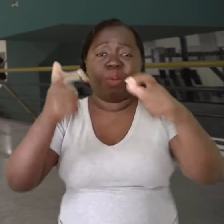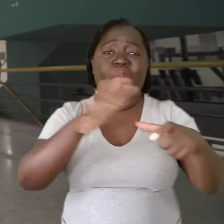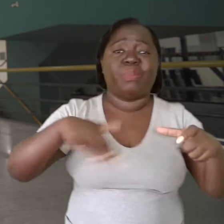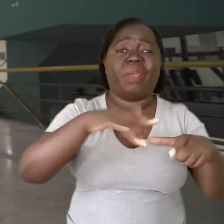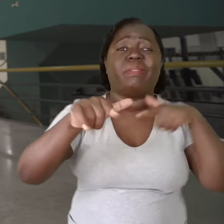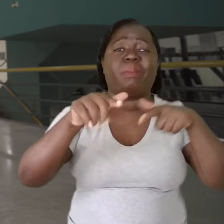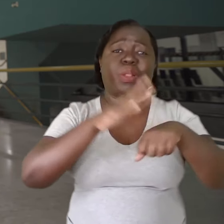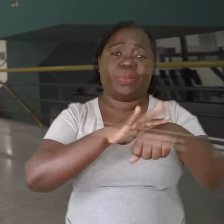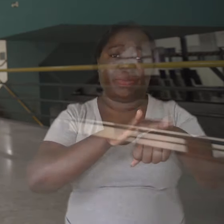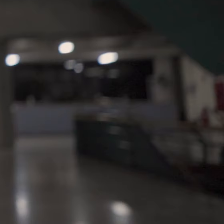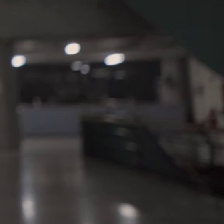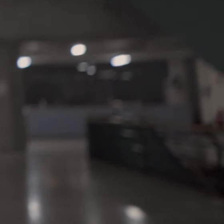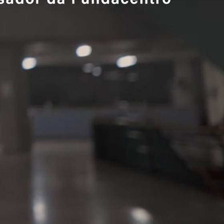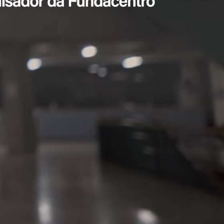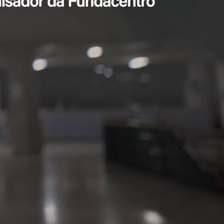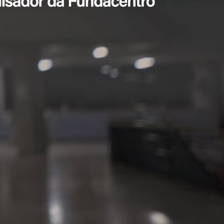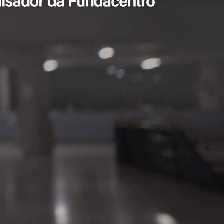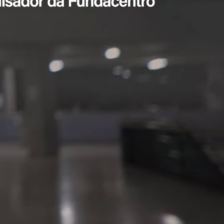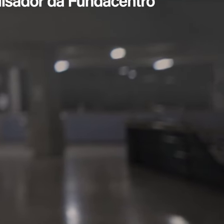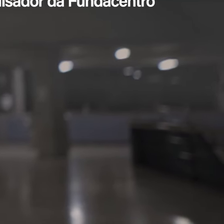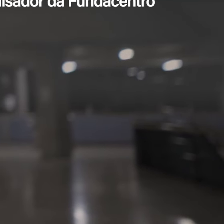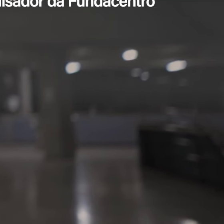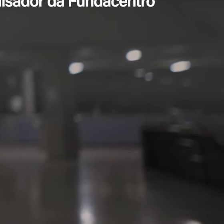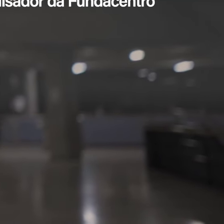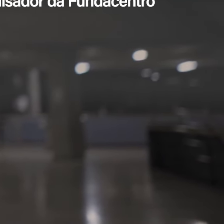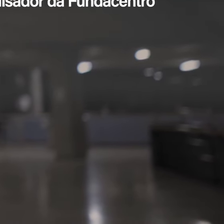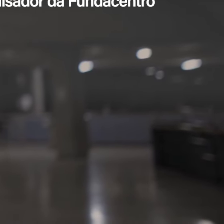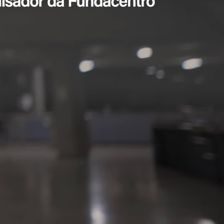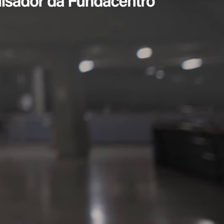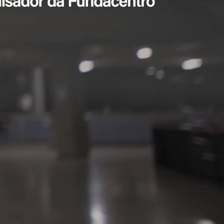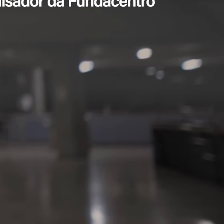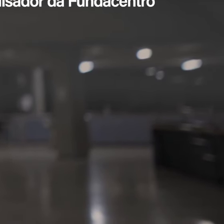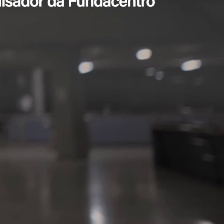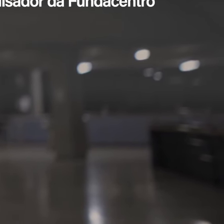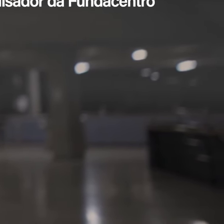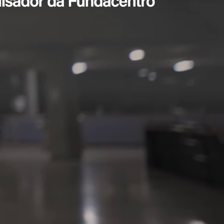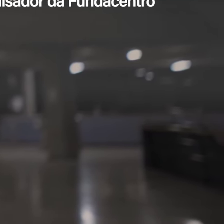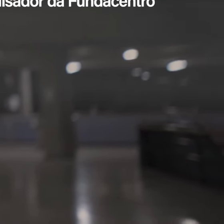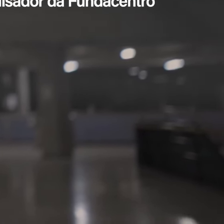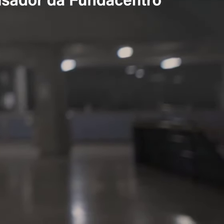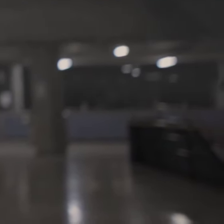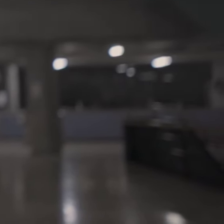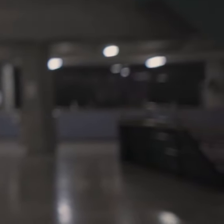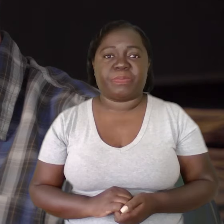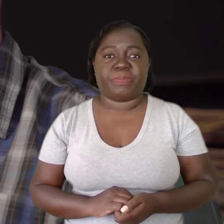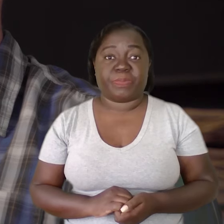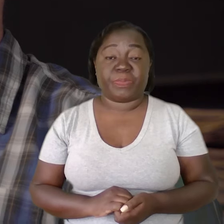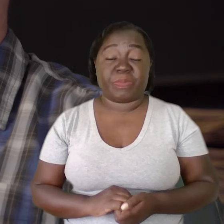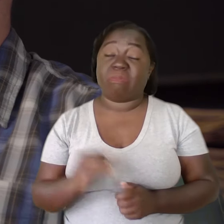às vezes, é o trabalho que está doente.